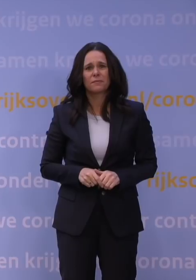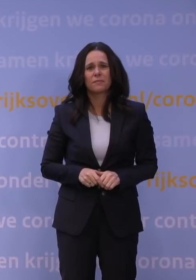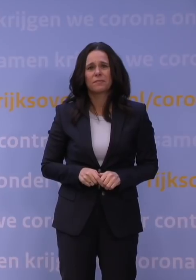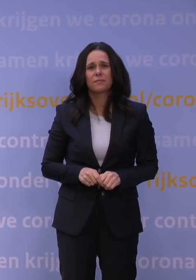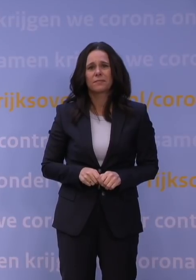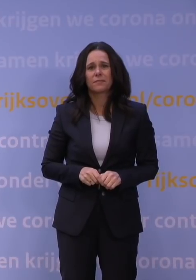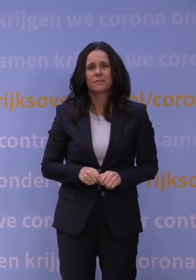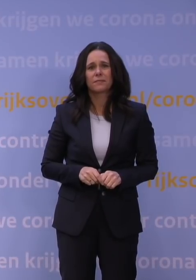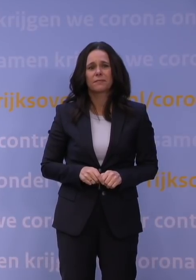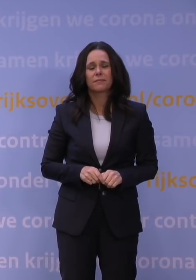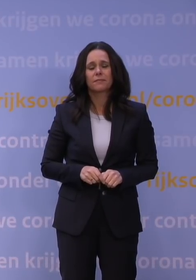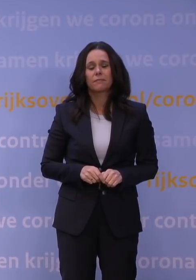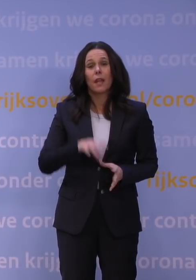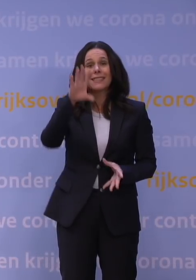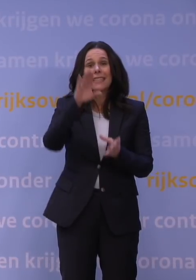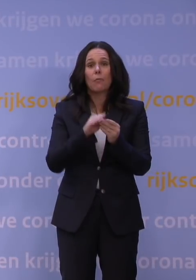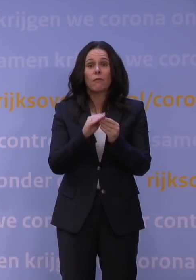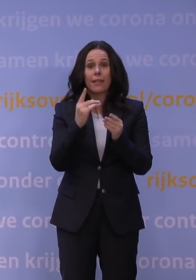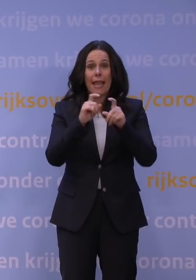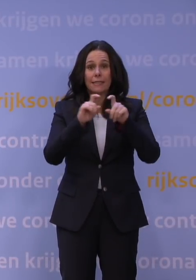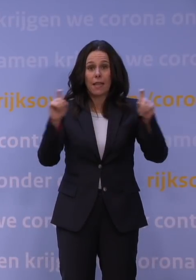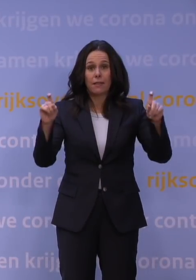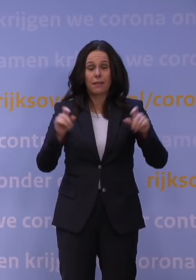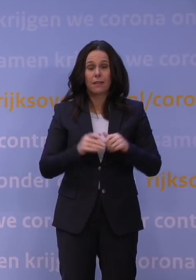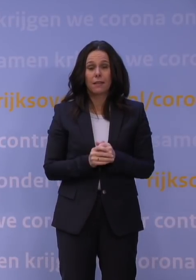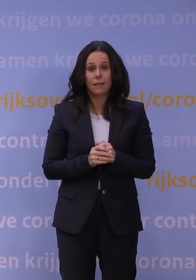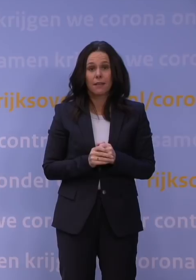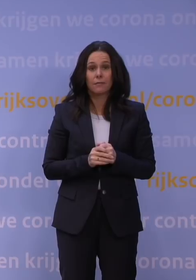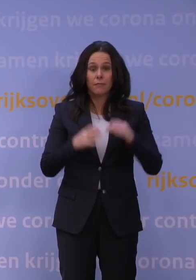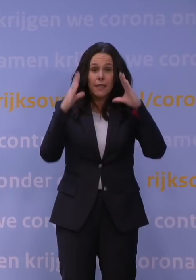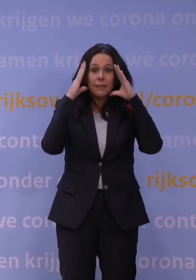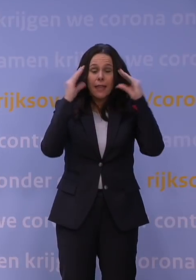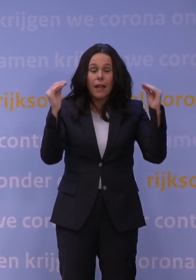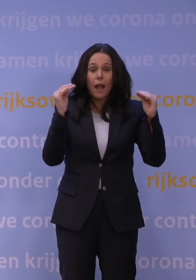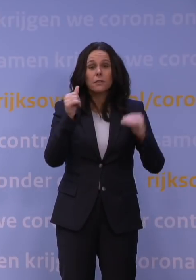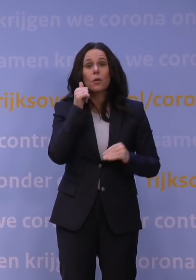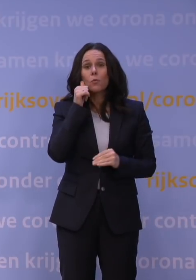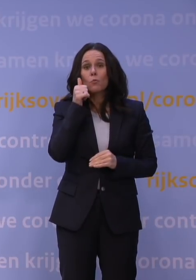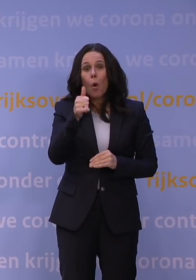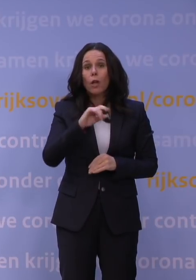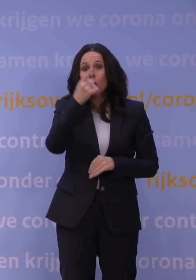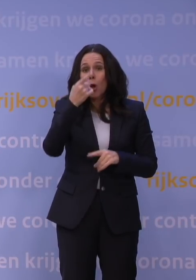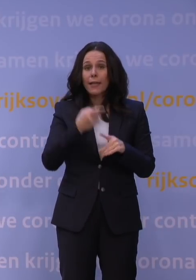In één zin samengevat: Nederland gaat vanaf morgen nog een keer in lockdown.